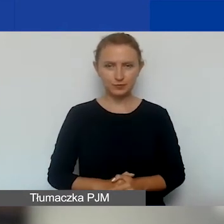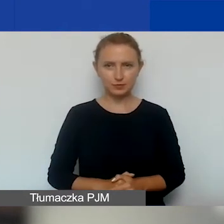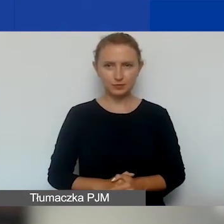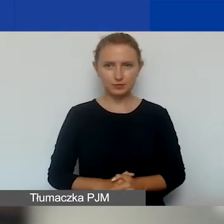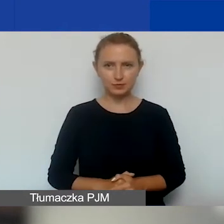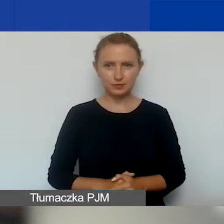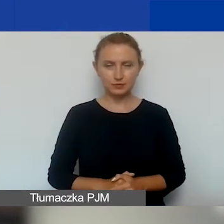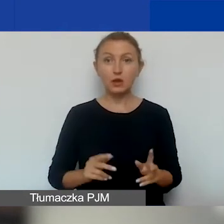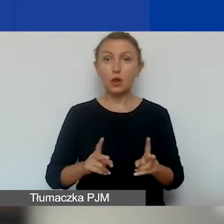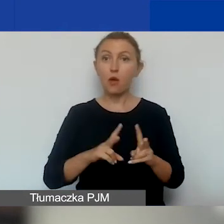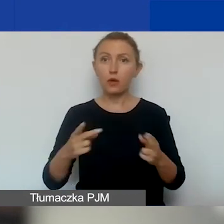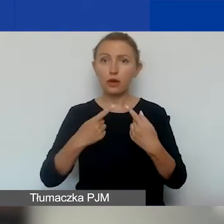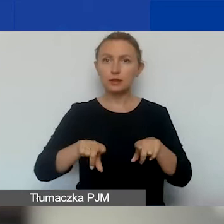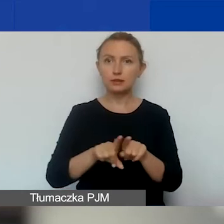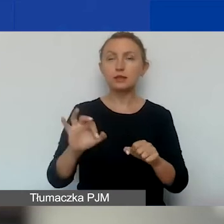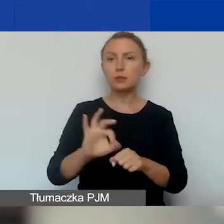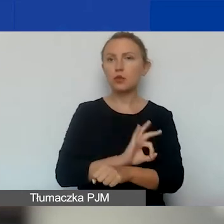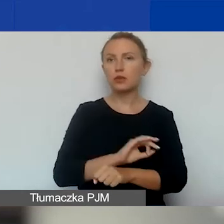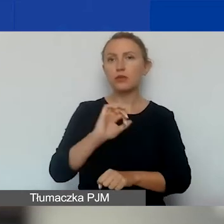Okres realizacji projektów w pierwszej turze.